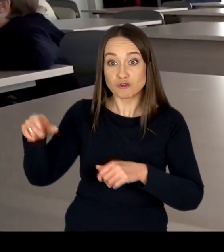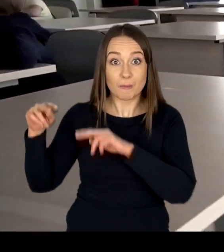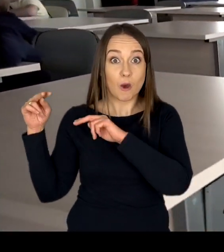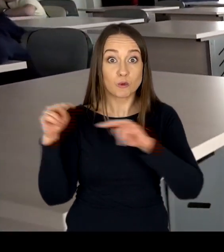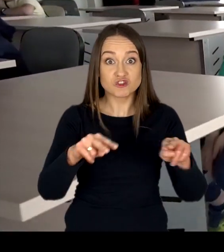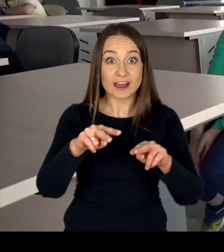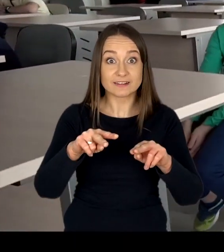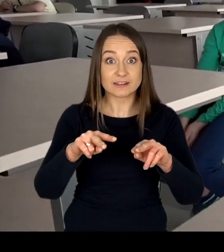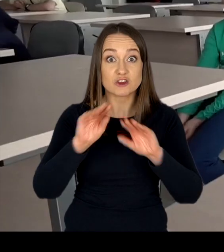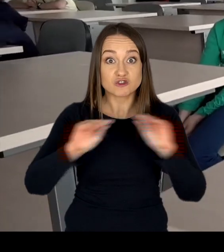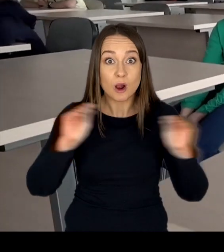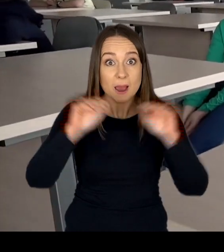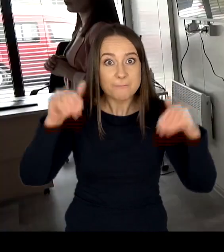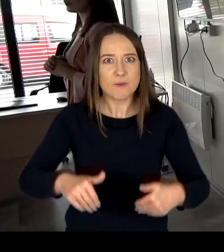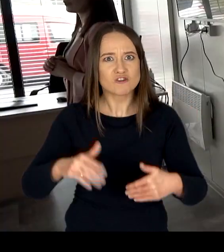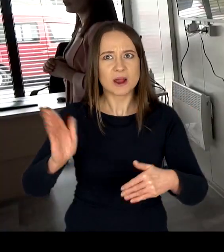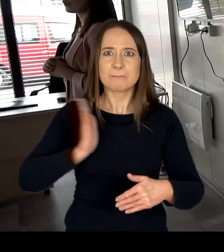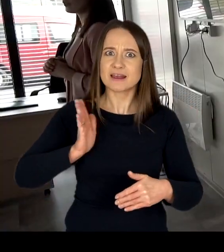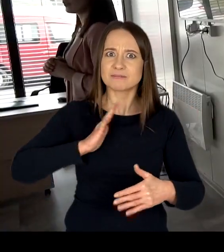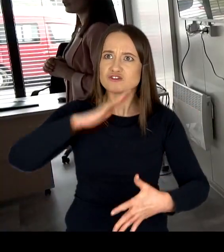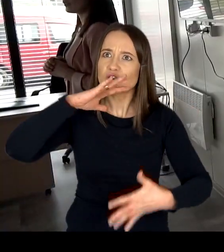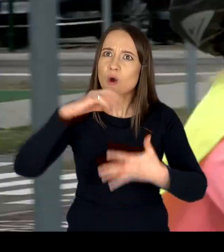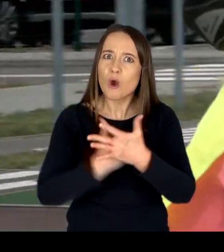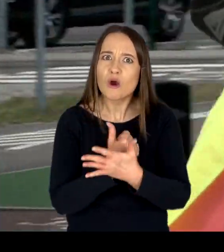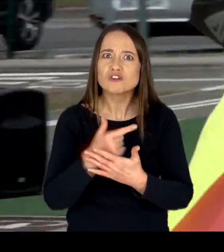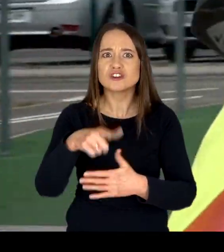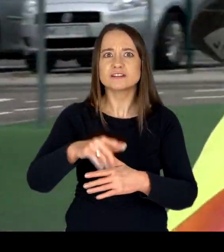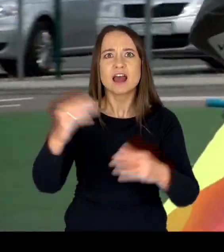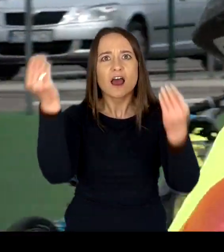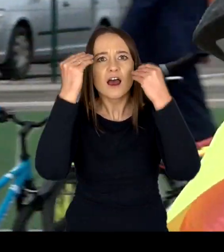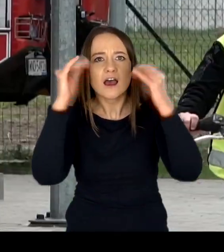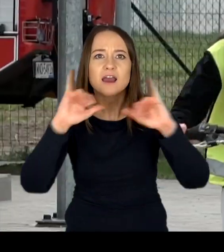nauczyć się bezpiecznego korzystania z infrastruktury drogowej.